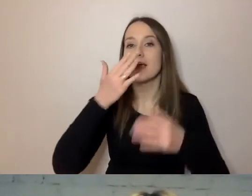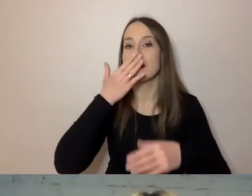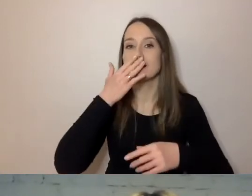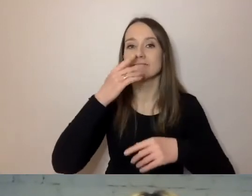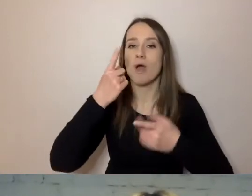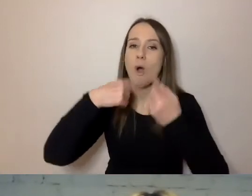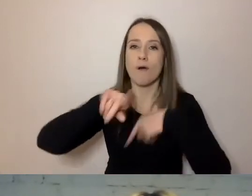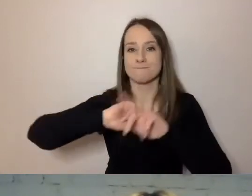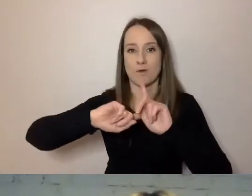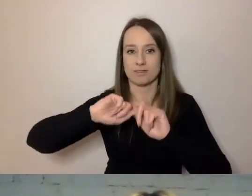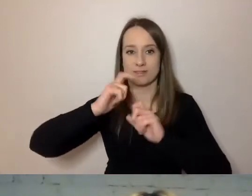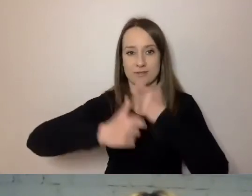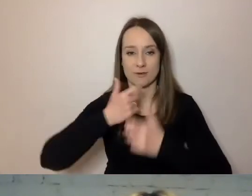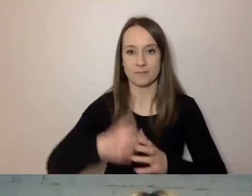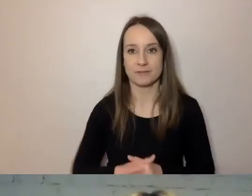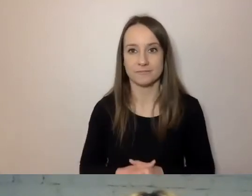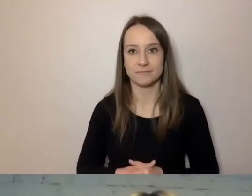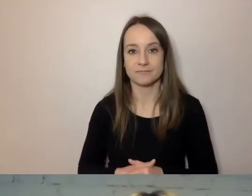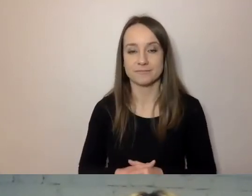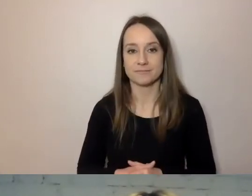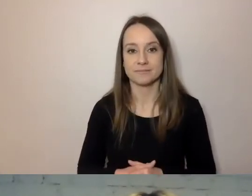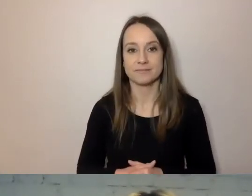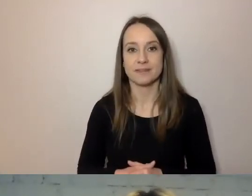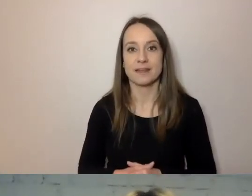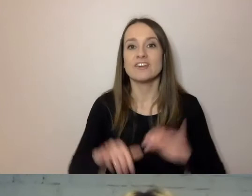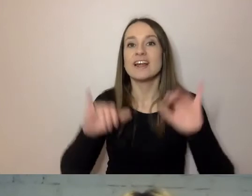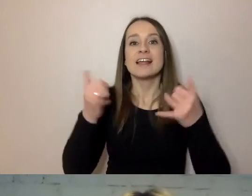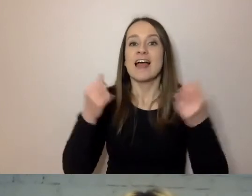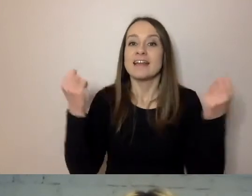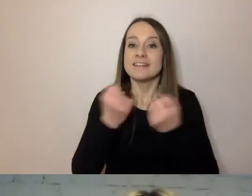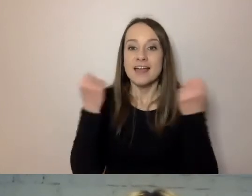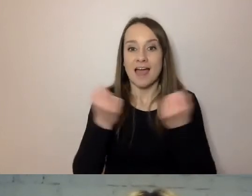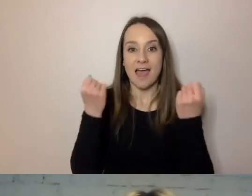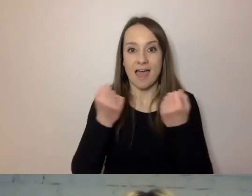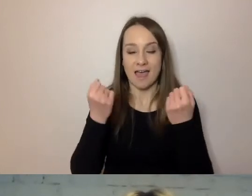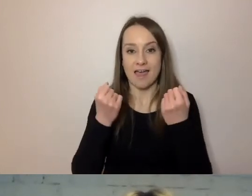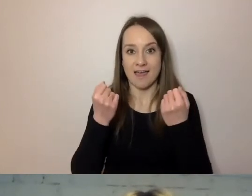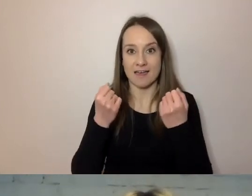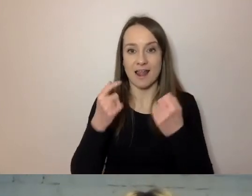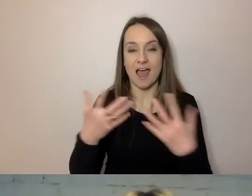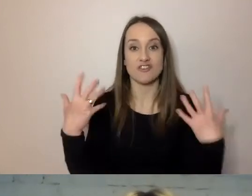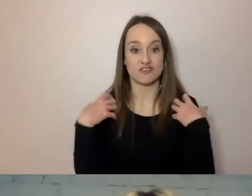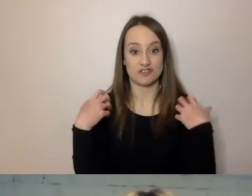Starając się wejść na koturn. Jak starając się skomplikować życie sobie i innym,